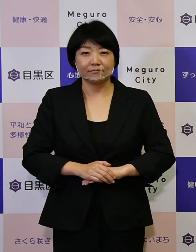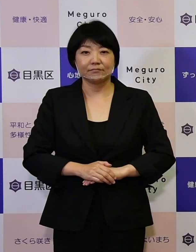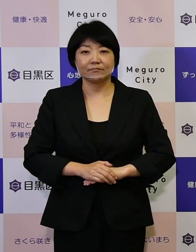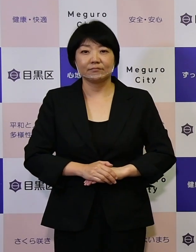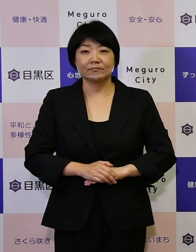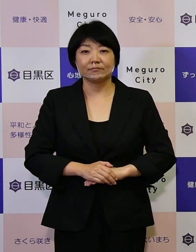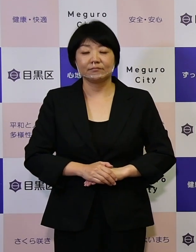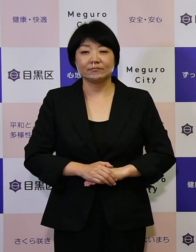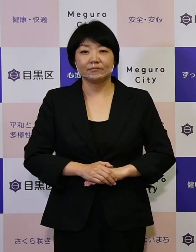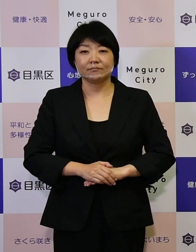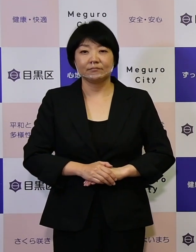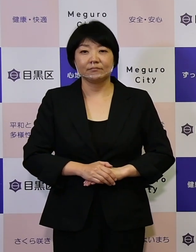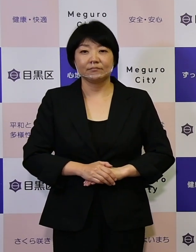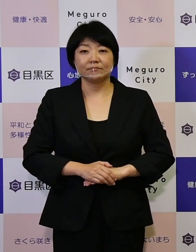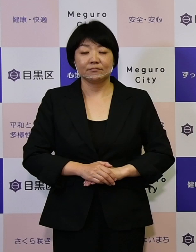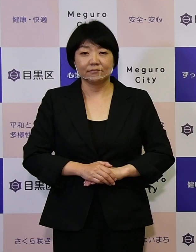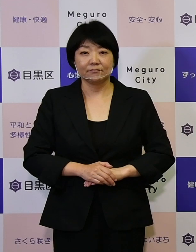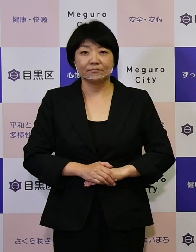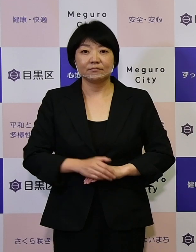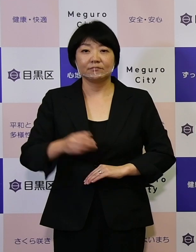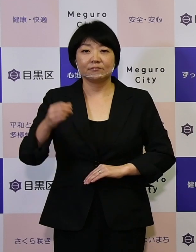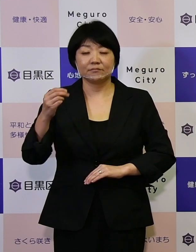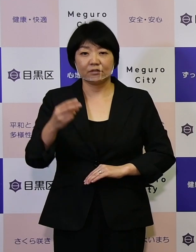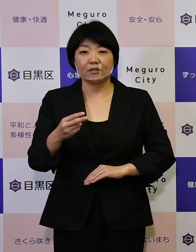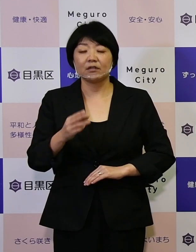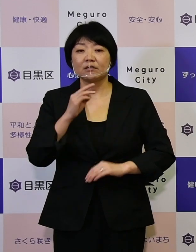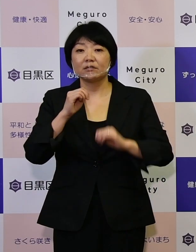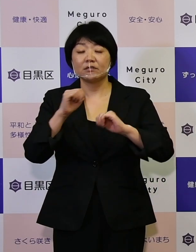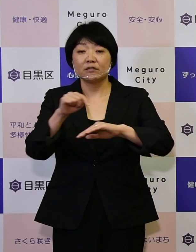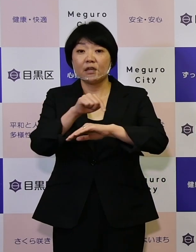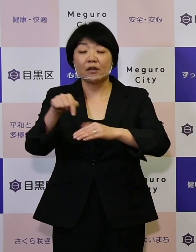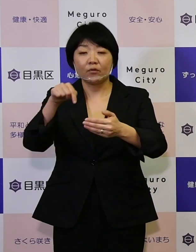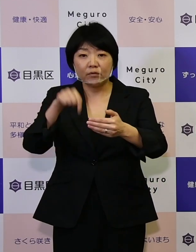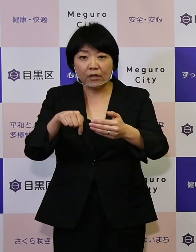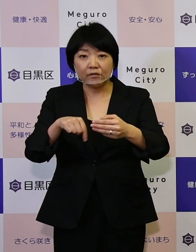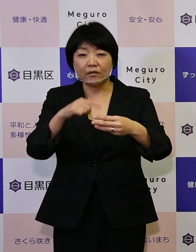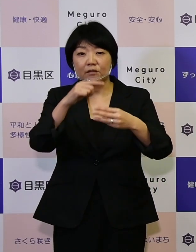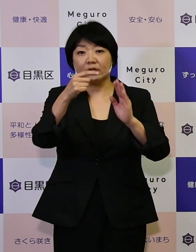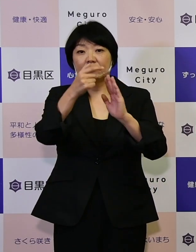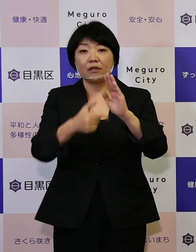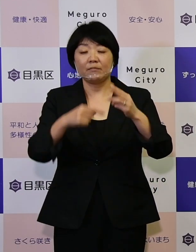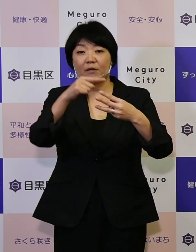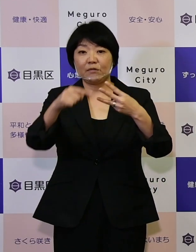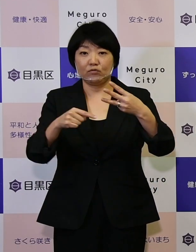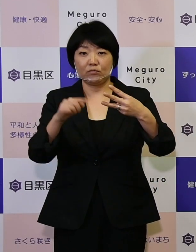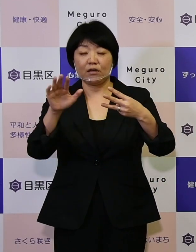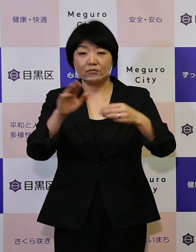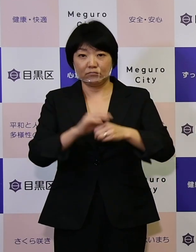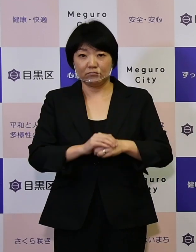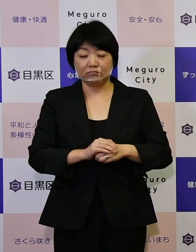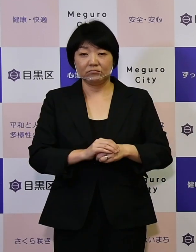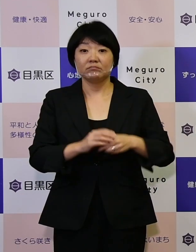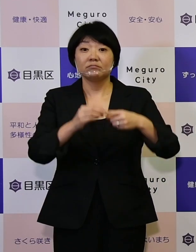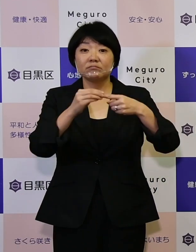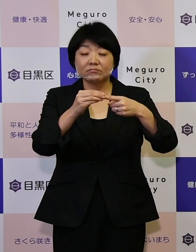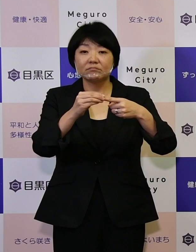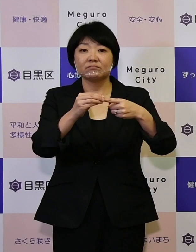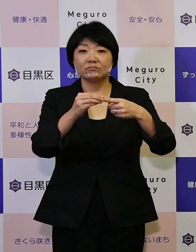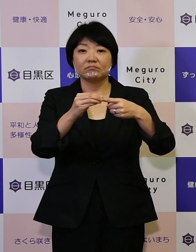また実施計画の中では3つのテーマを掲げています、 1つ目はDXの推進や